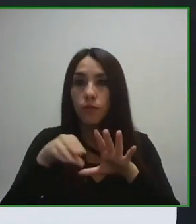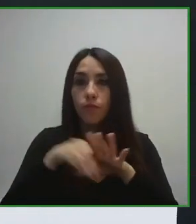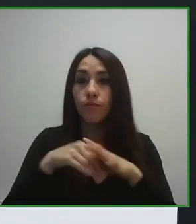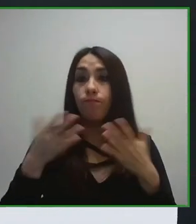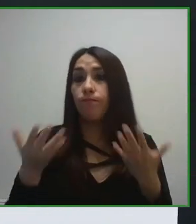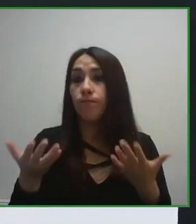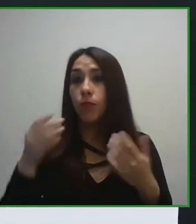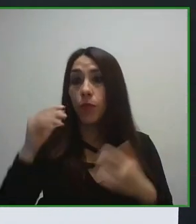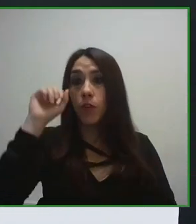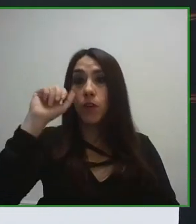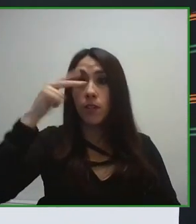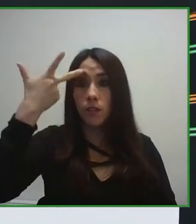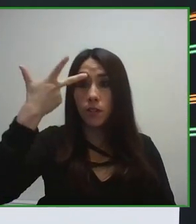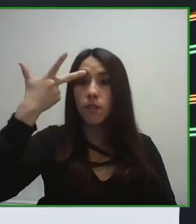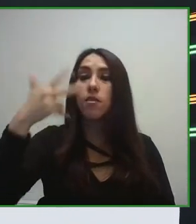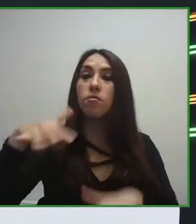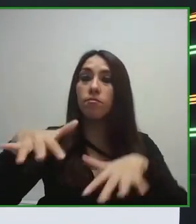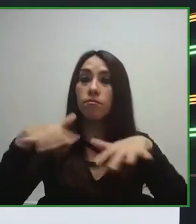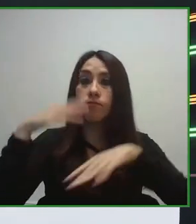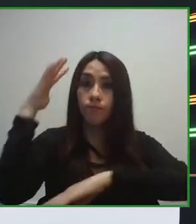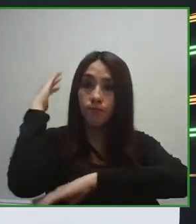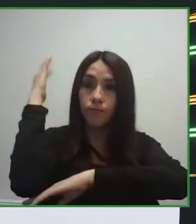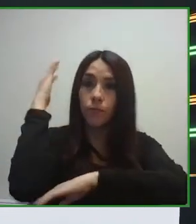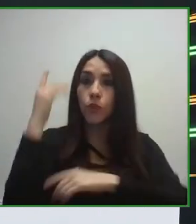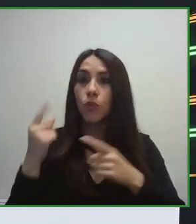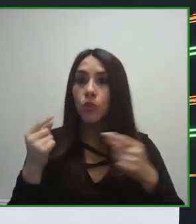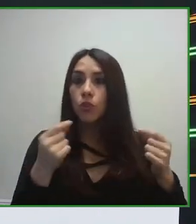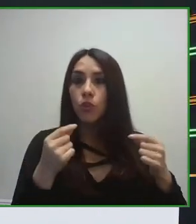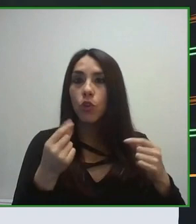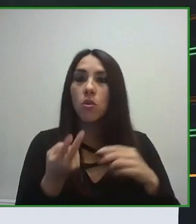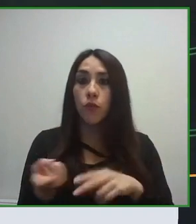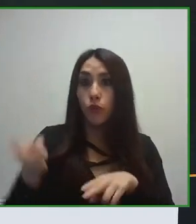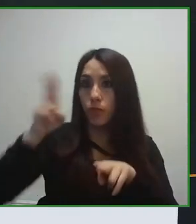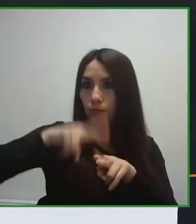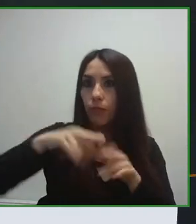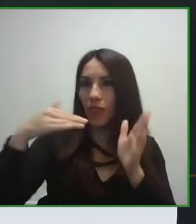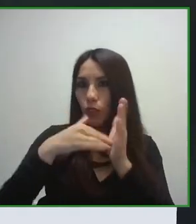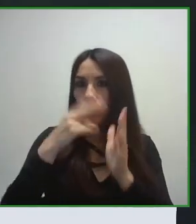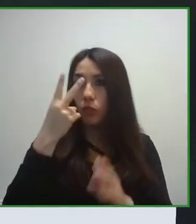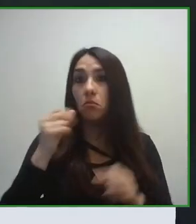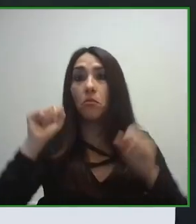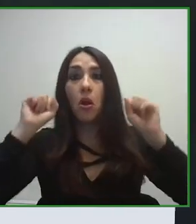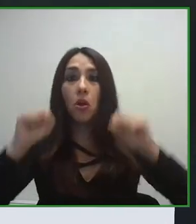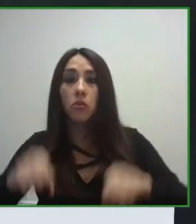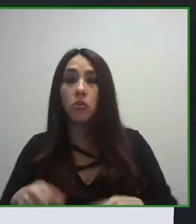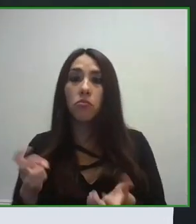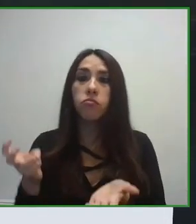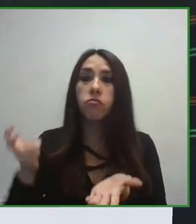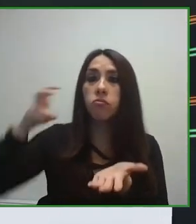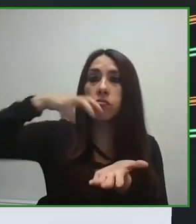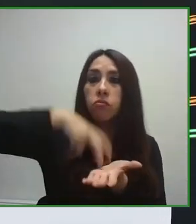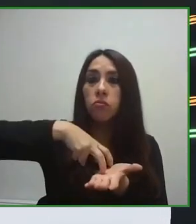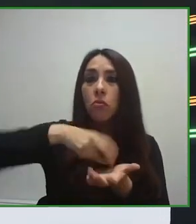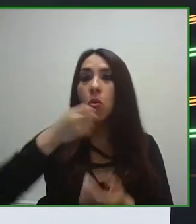realizar un organismo de estandarización, como en este caso es una norma española,